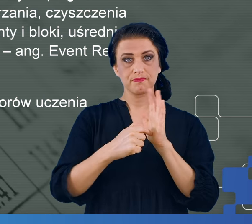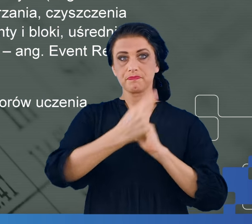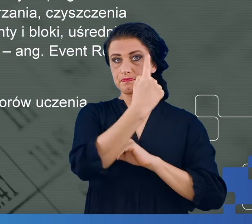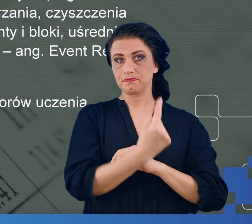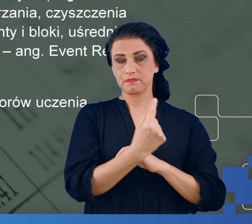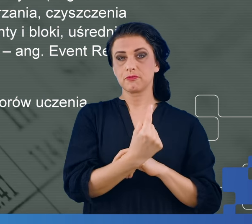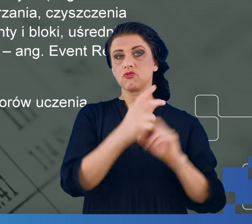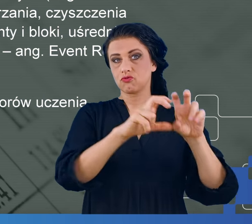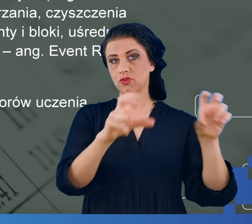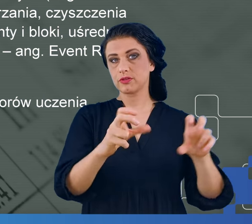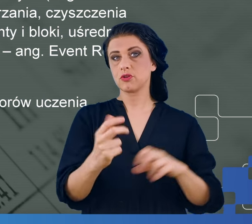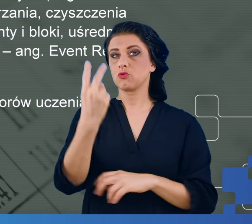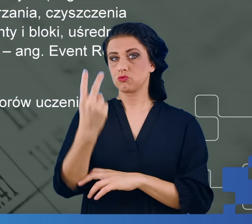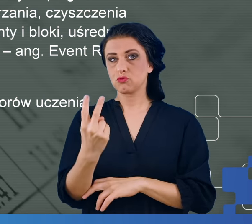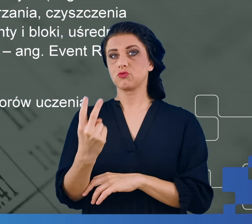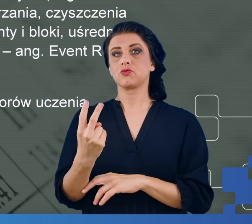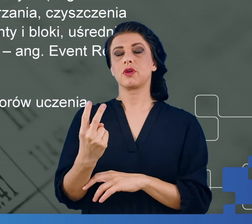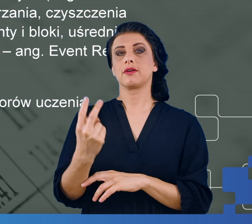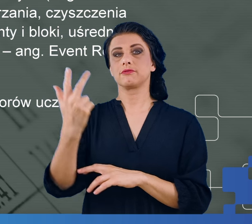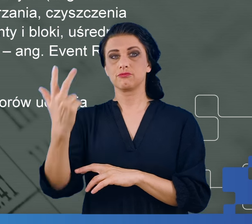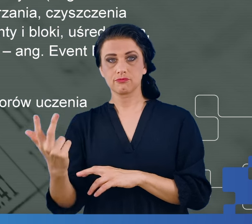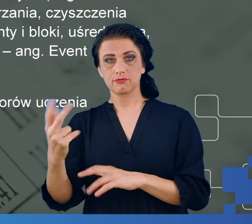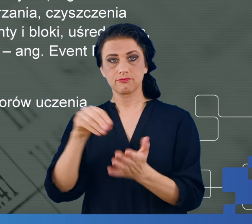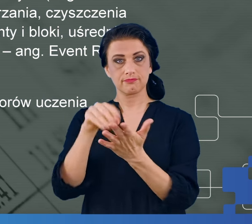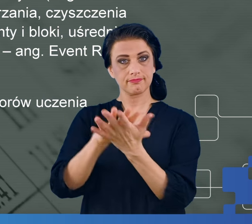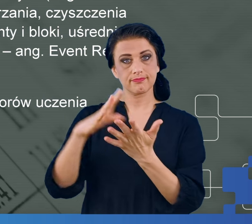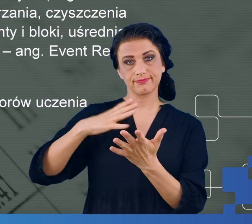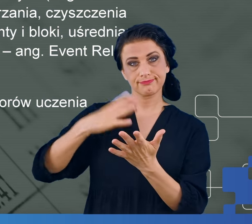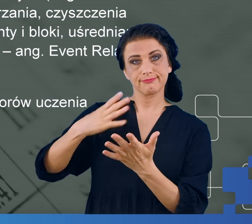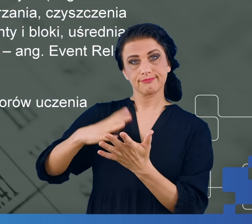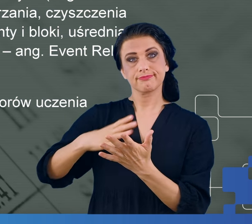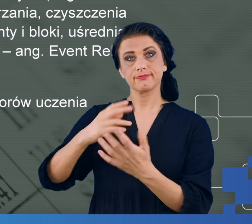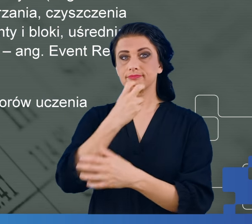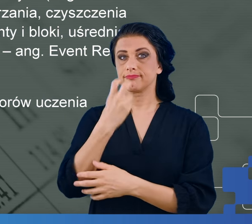aż do 257 zapisane wartości potencjału zmierzonego przez każdą